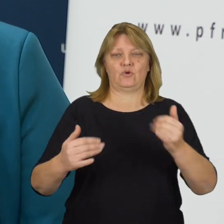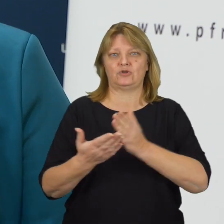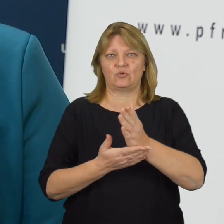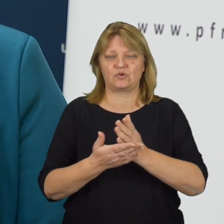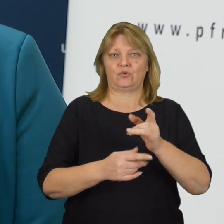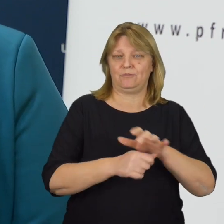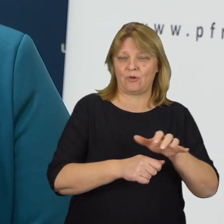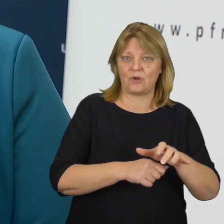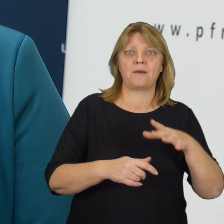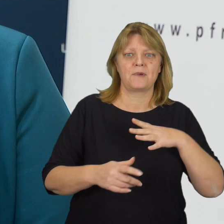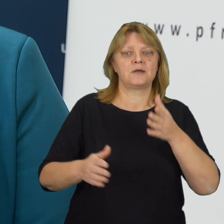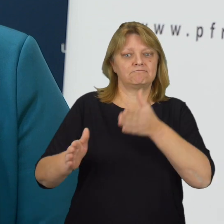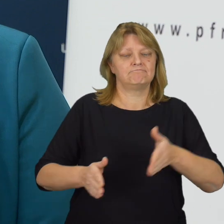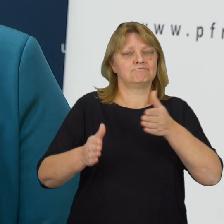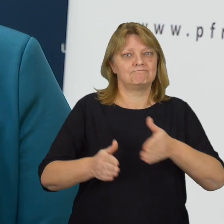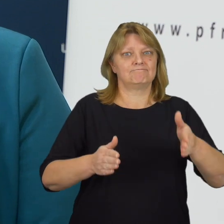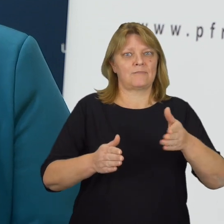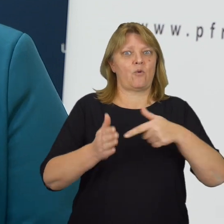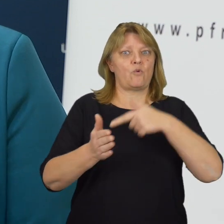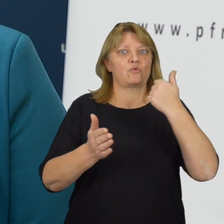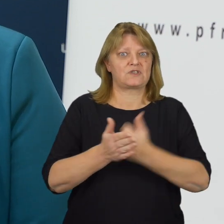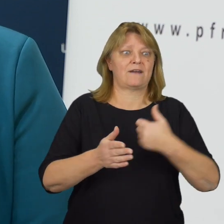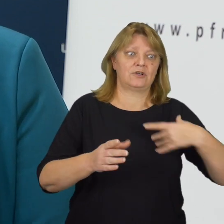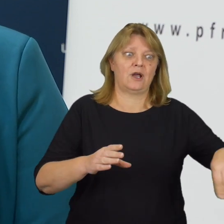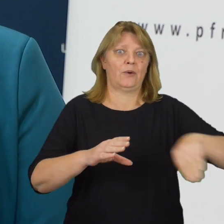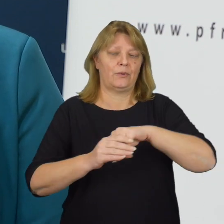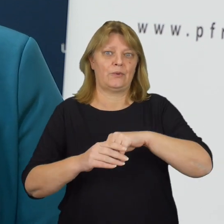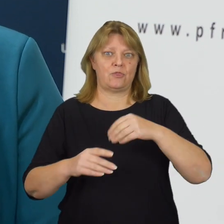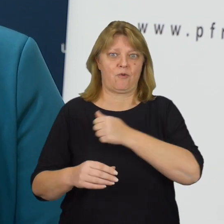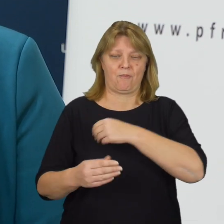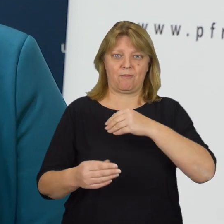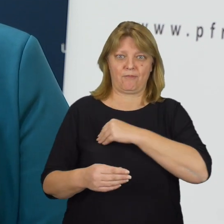Jesteśmy w trakcie przygotowania ustawy, która wdroży ją do polskiego porządku prawnego.